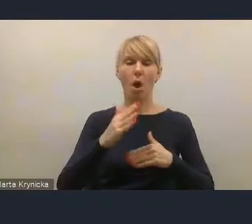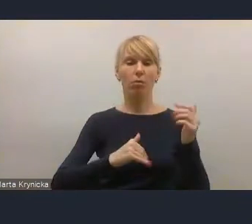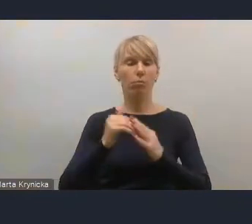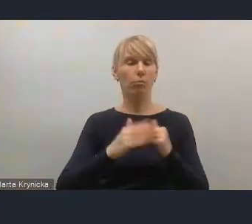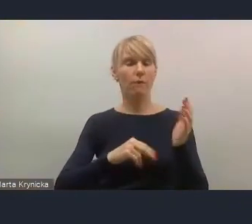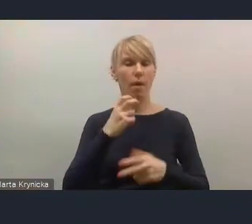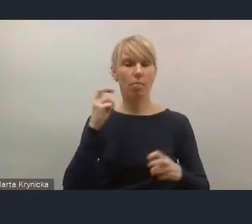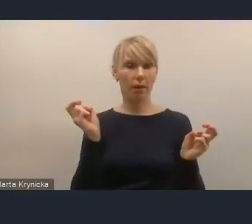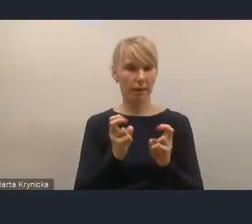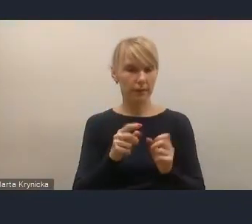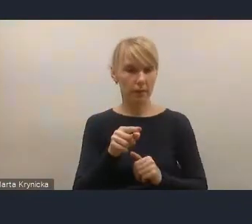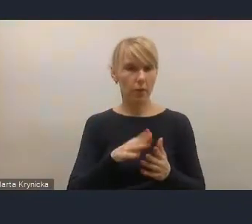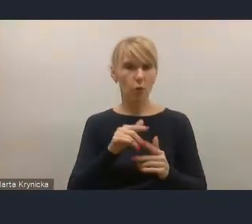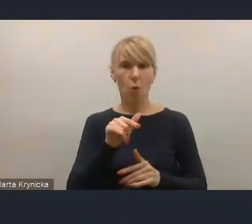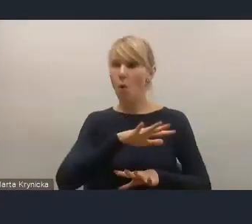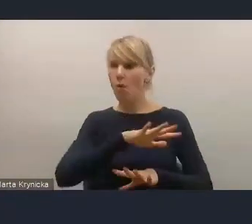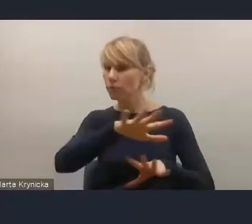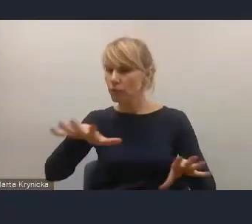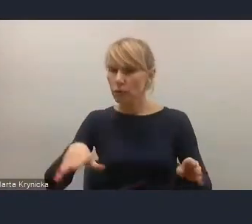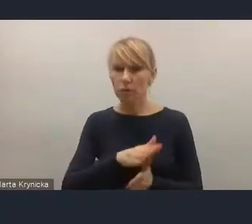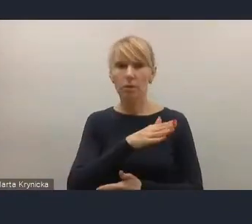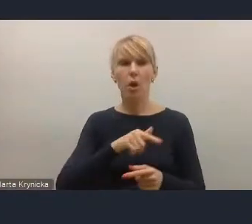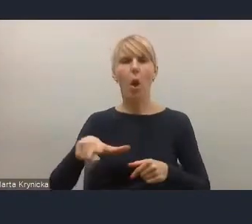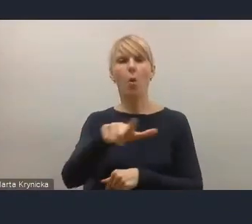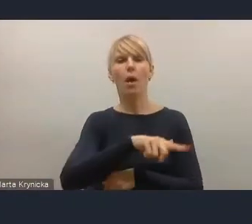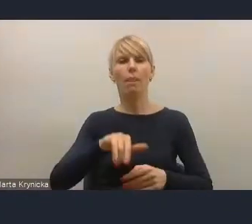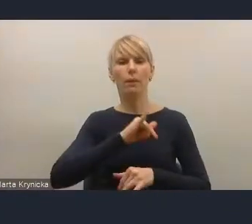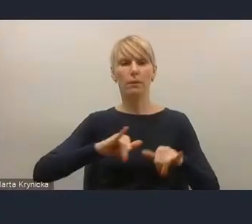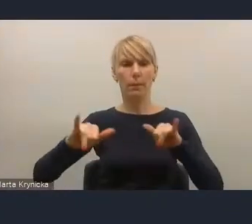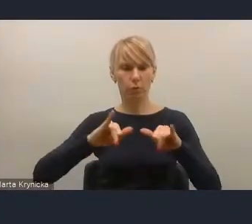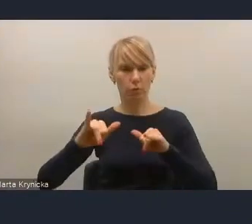całego tego samorządowego poziomu lokalnego, niezwykle istotne.